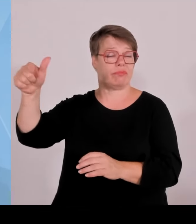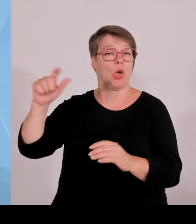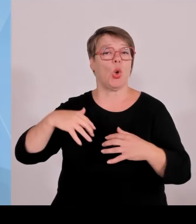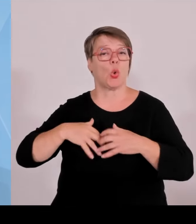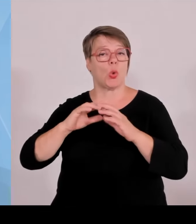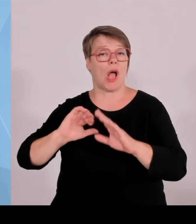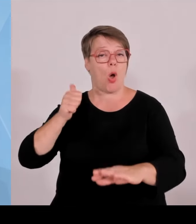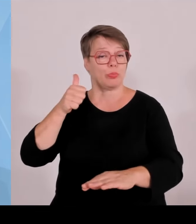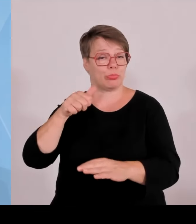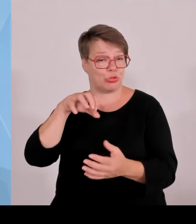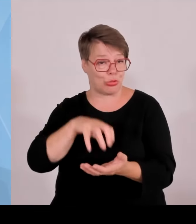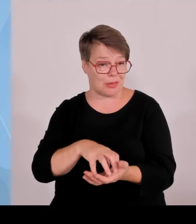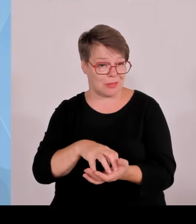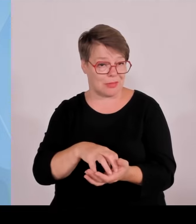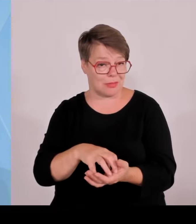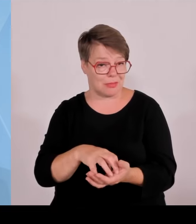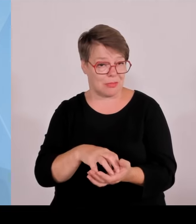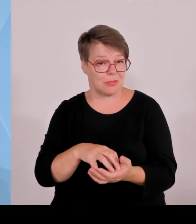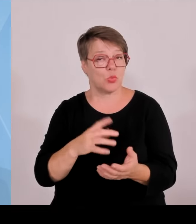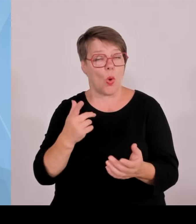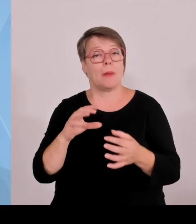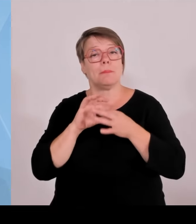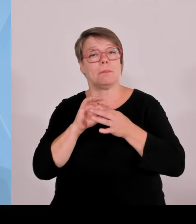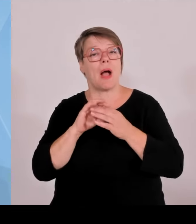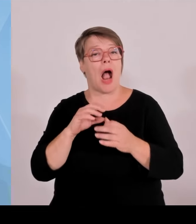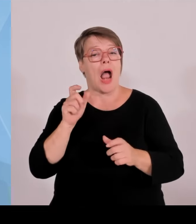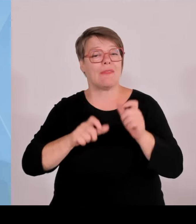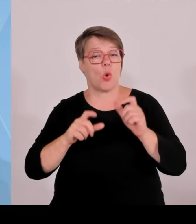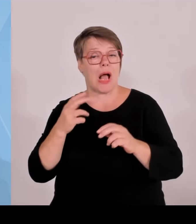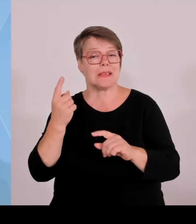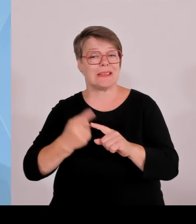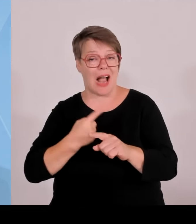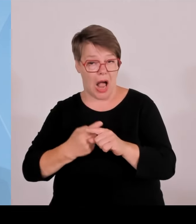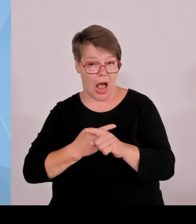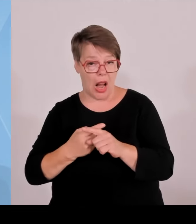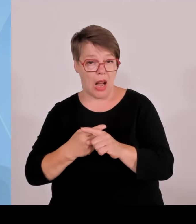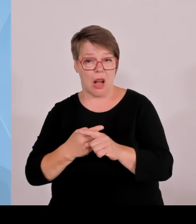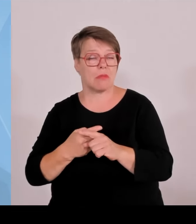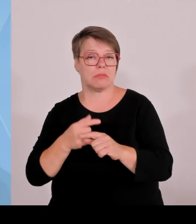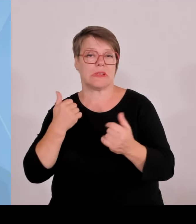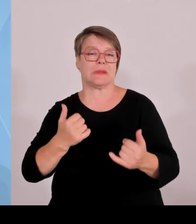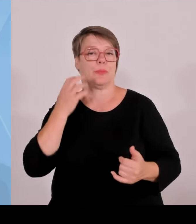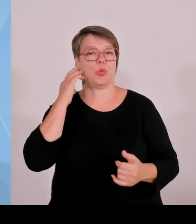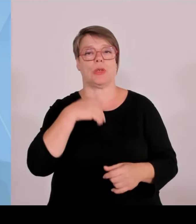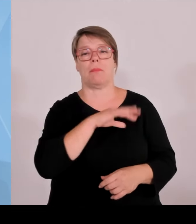Ja, Spitze innerhalb Deutschlands. Wir haben hier eine Finanzierungssumme von 1,7 Milliarden €